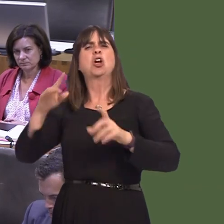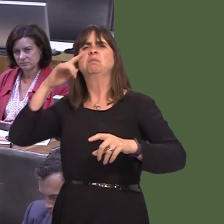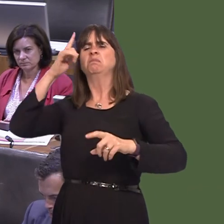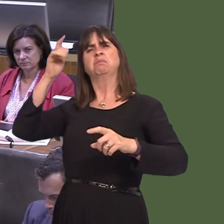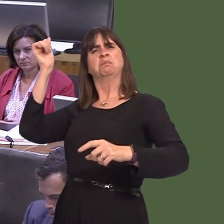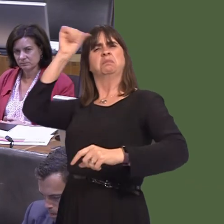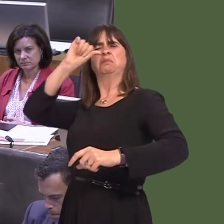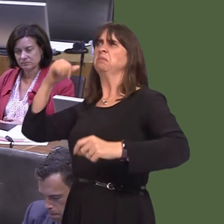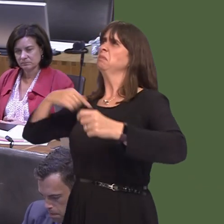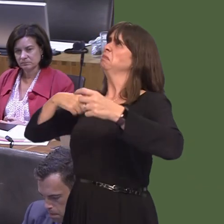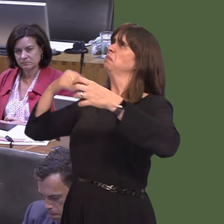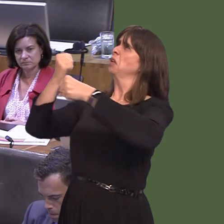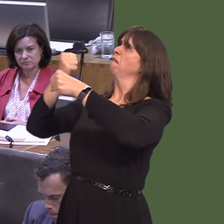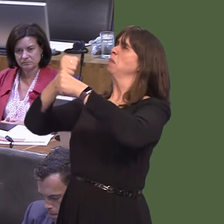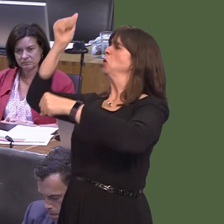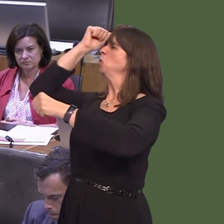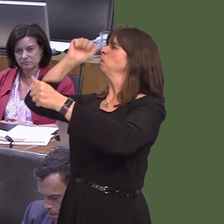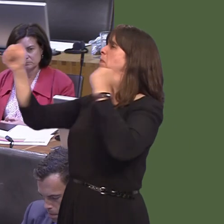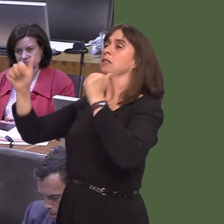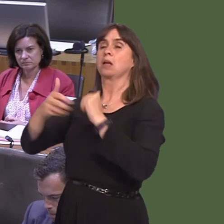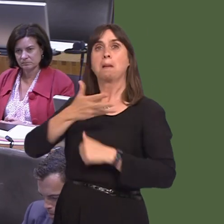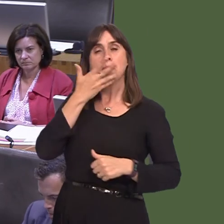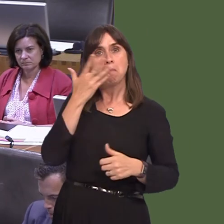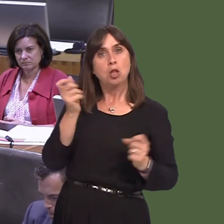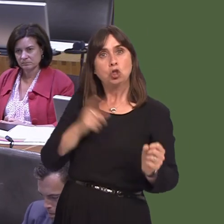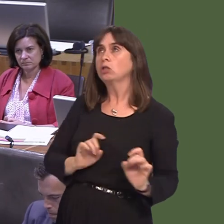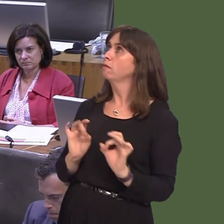the UK Government to decide how it happens; it's for the people. I don't see why there